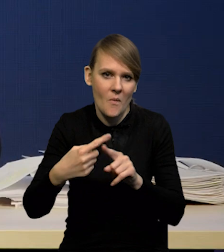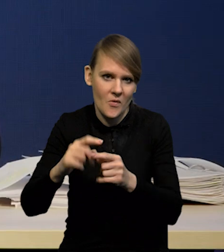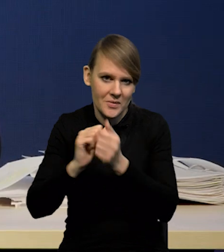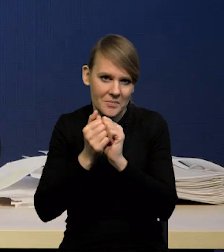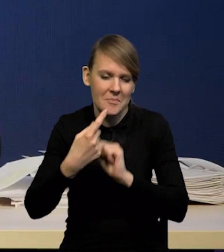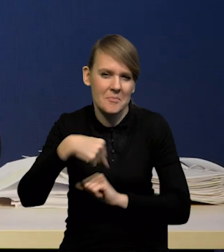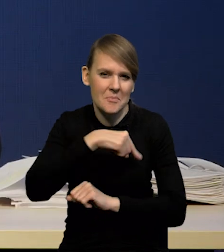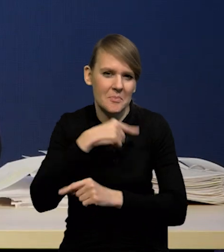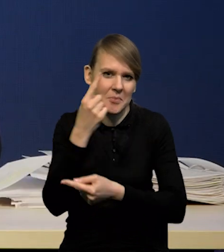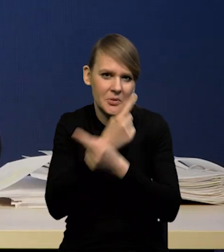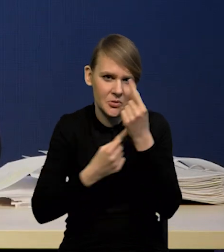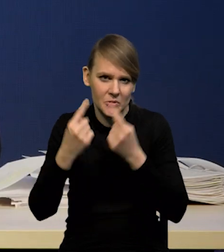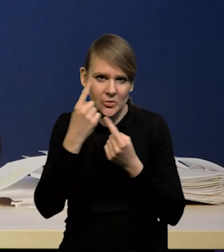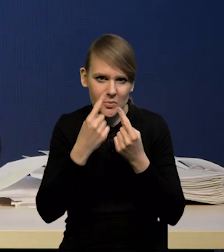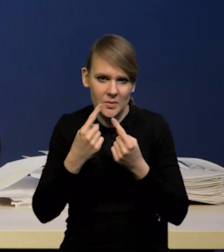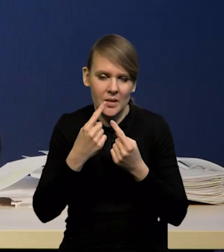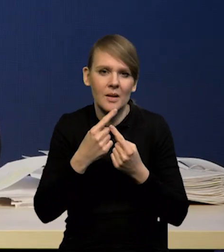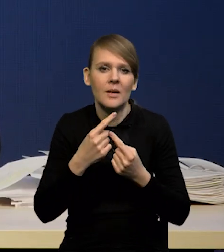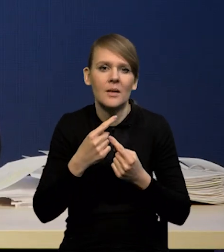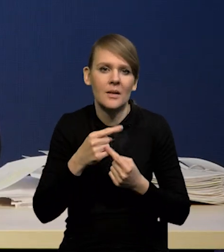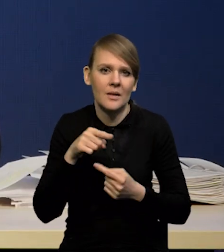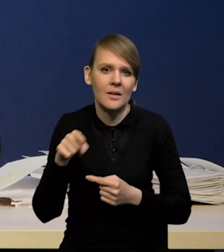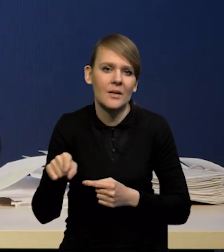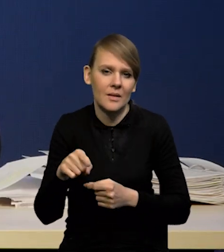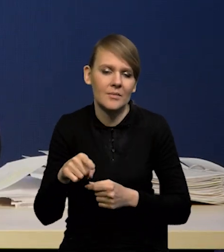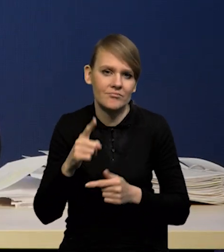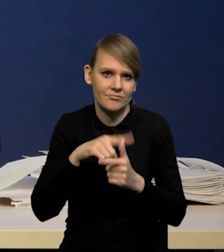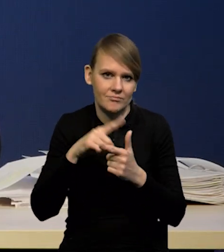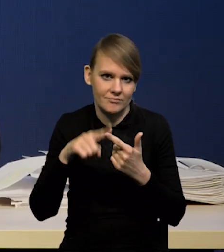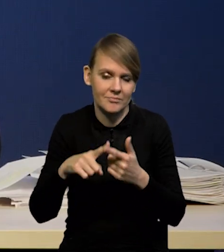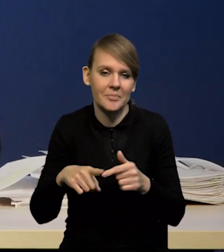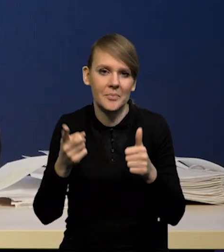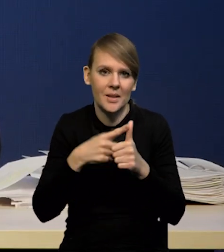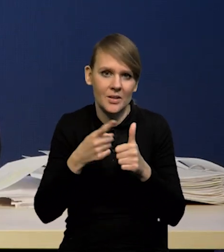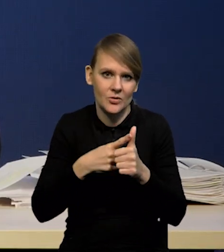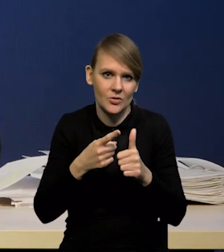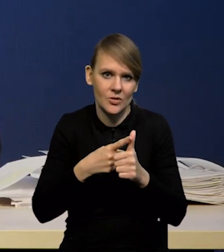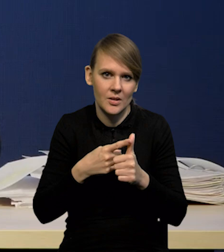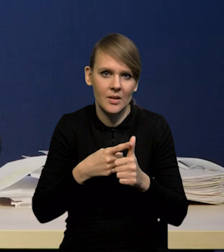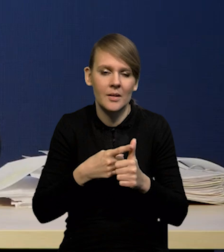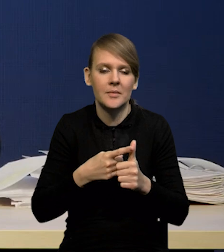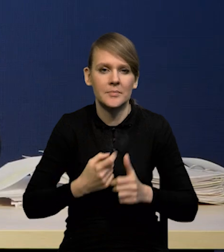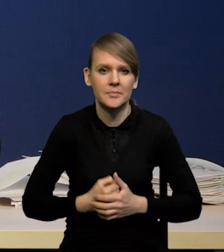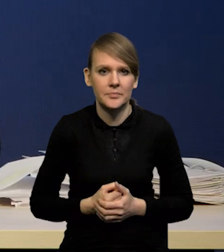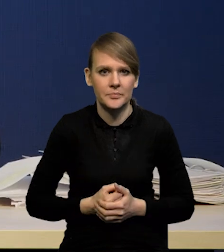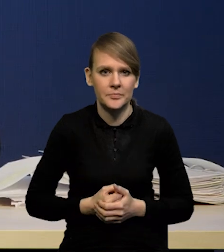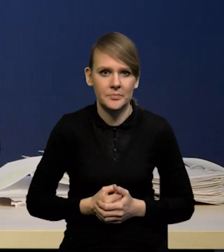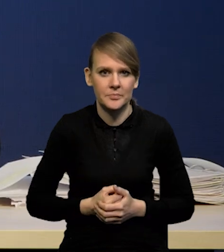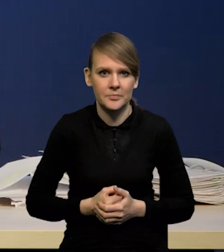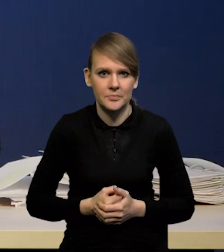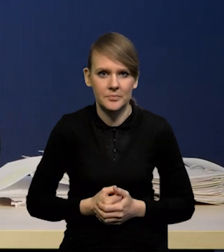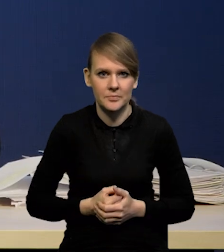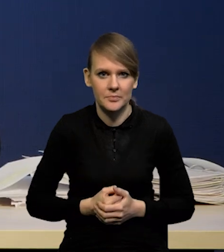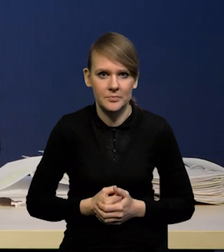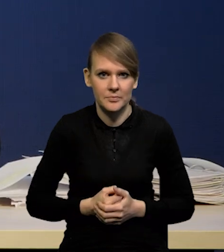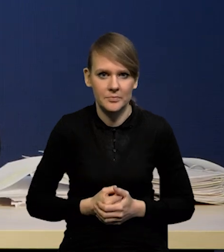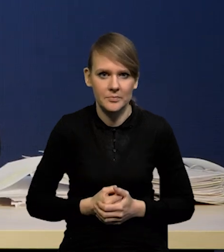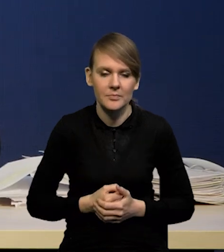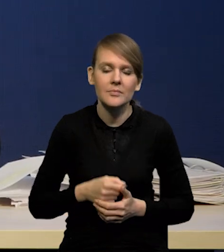Nam się wydaje, że tutaj mamy dwa aspekty. Po pierwsze trzeba byłoby wziąć pod uwagę, że jednak nasza projekcja